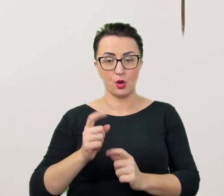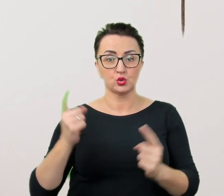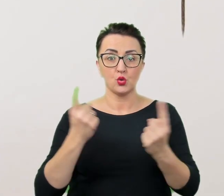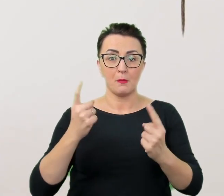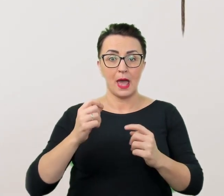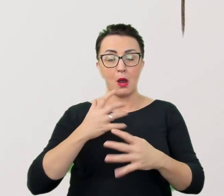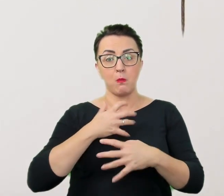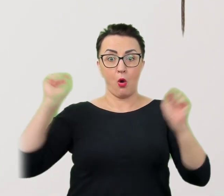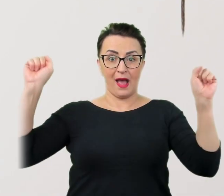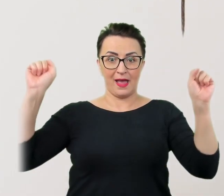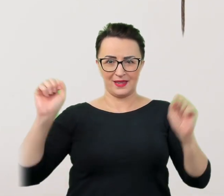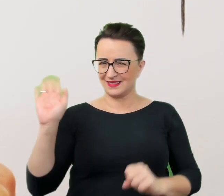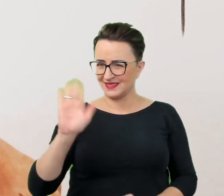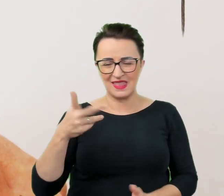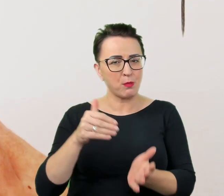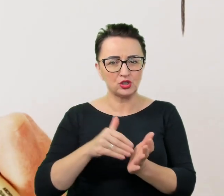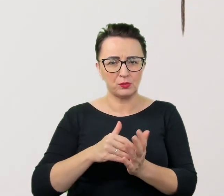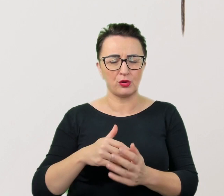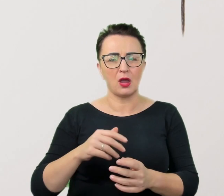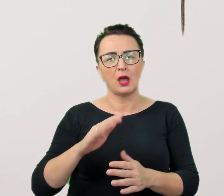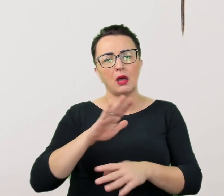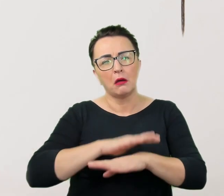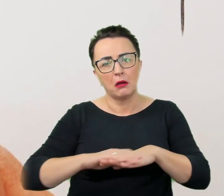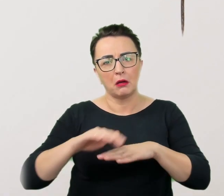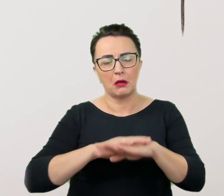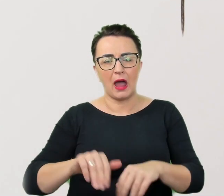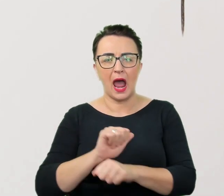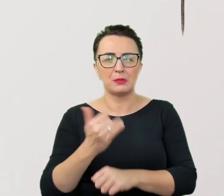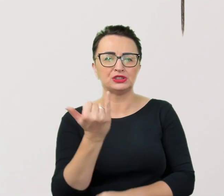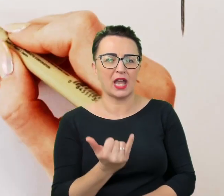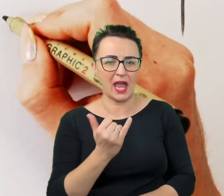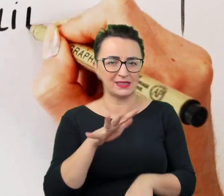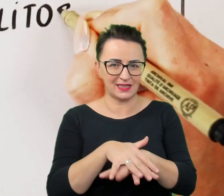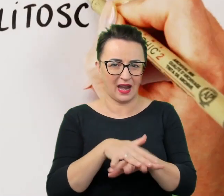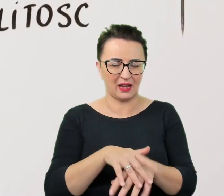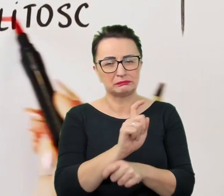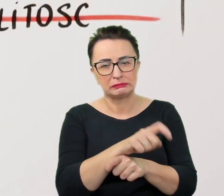Nie potrzebują litości ani infantylnego traktowania, lekceważenia czy wywyższania się.